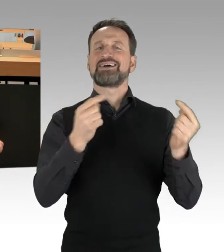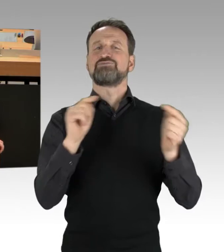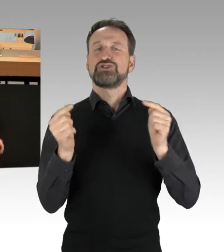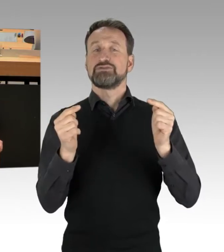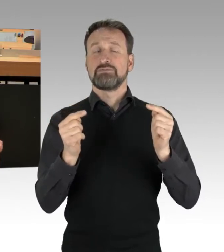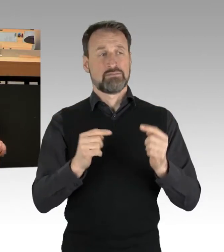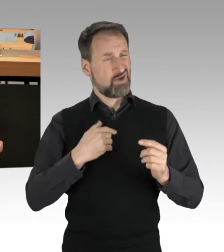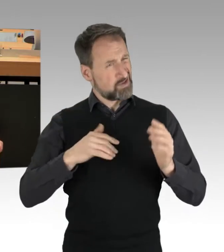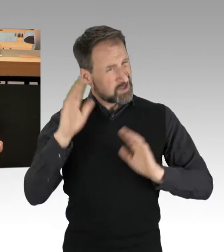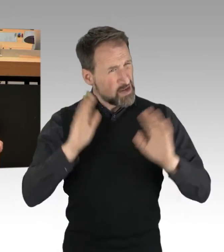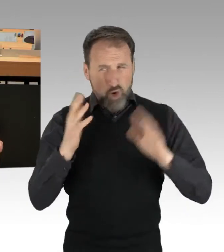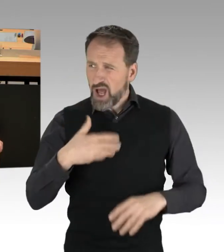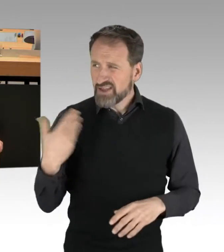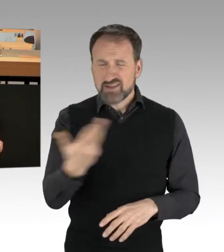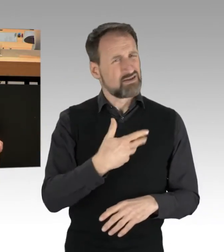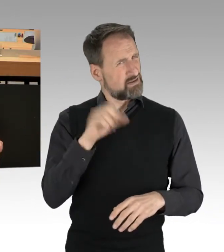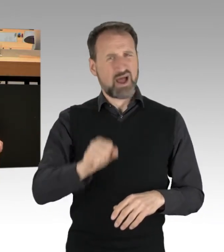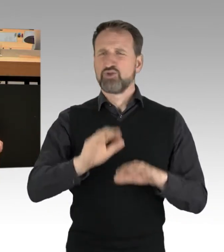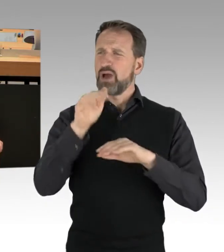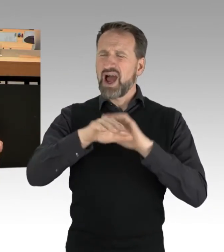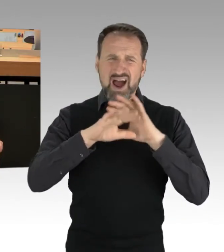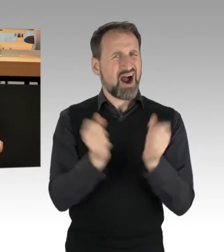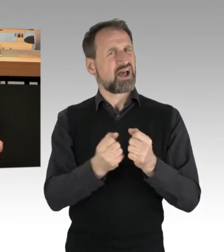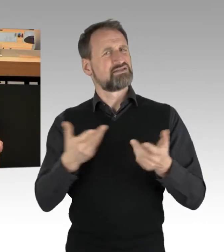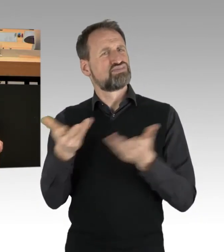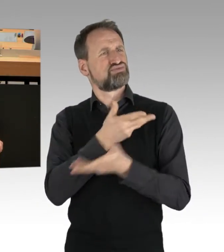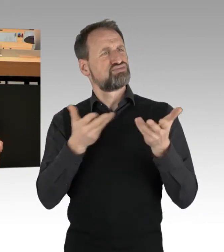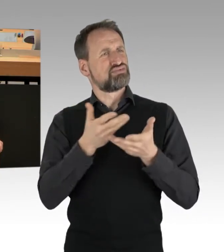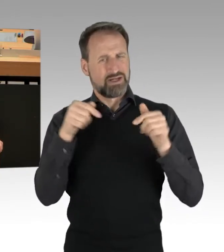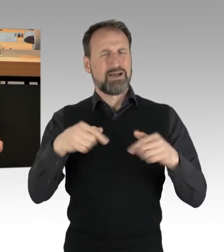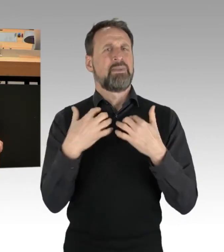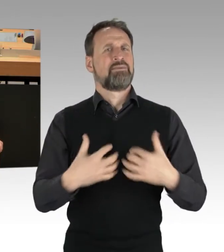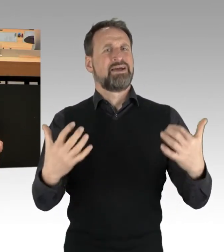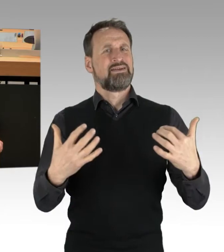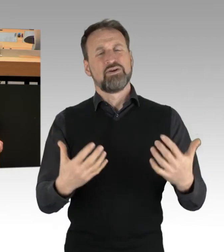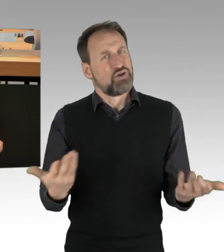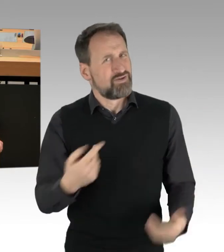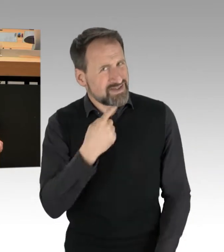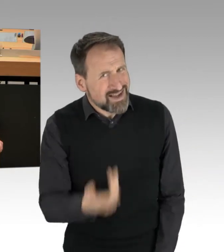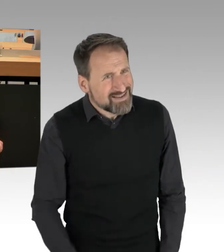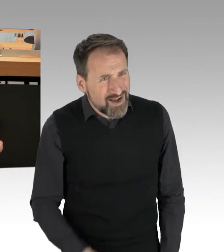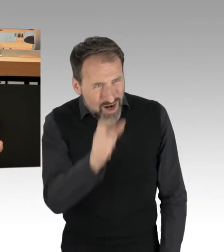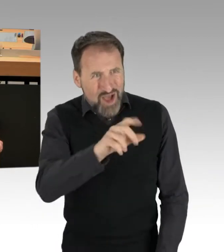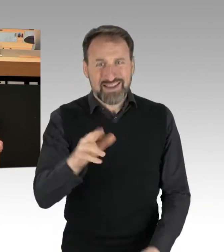im parlamentarischen Raum. Und wie nennt man Leute, die in der parlamentarischen und politischen Debatte den anderen den Mund verbieten wollen,